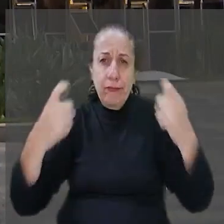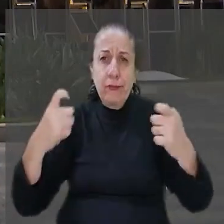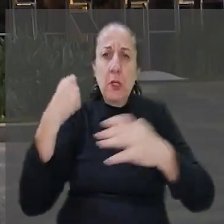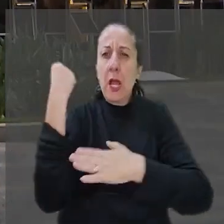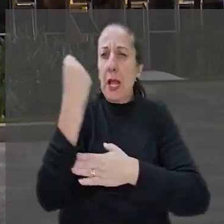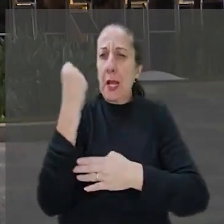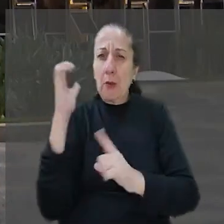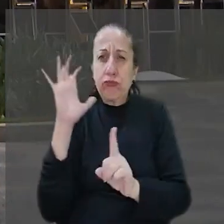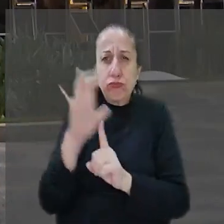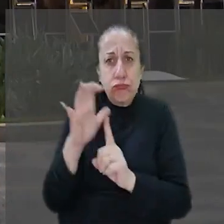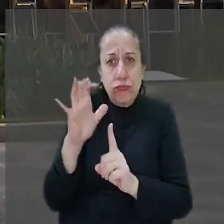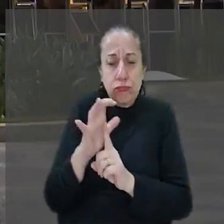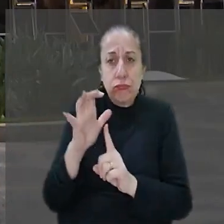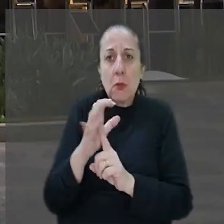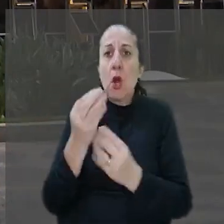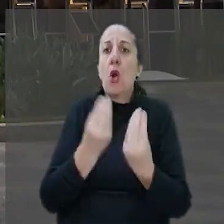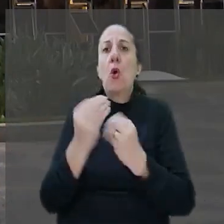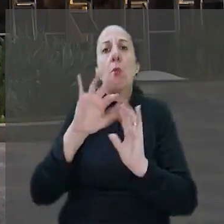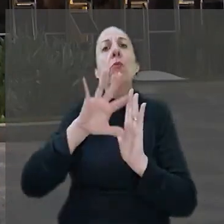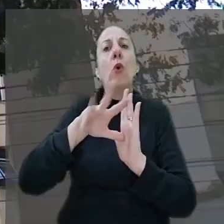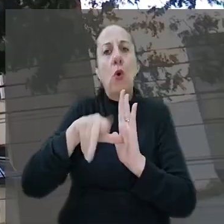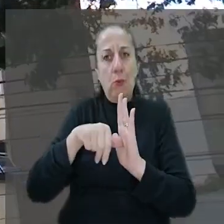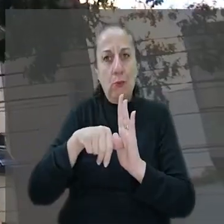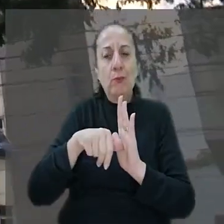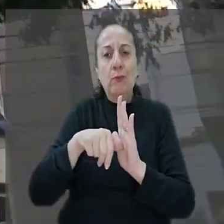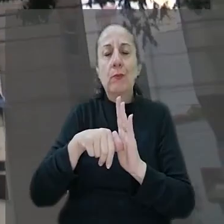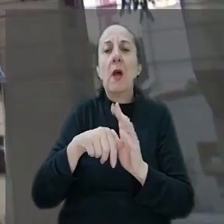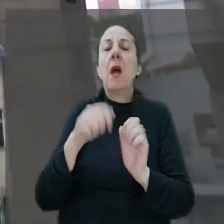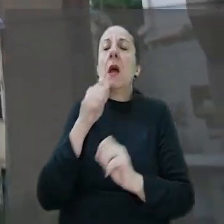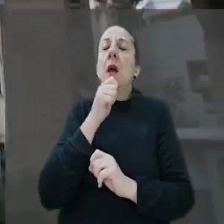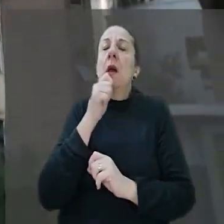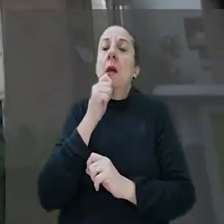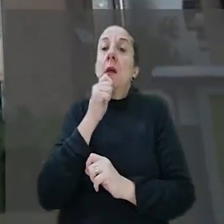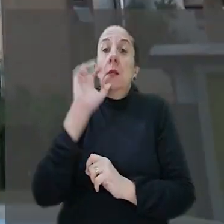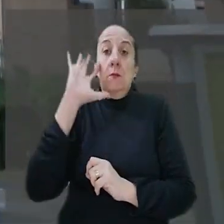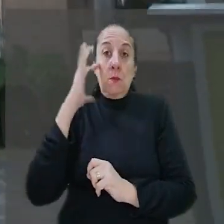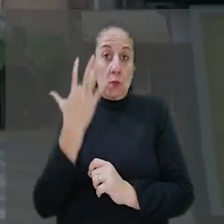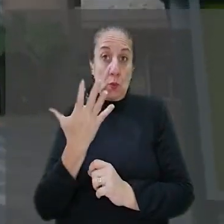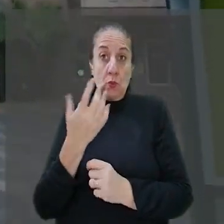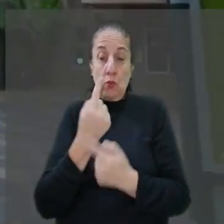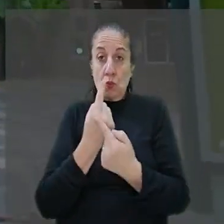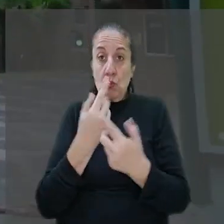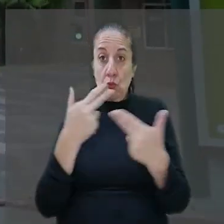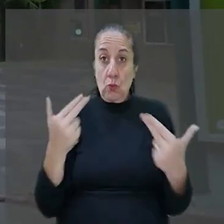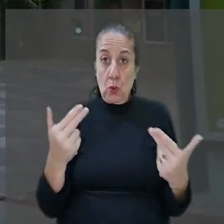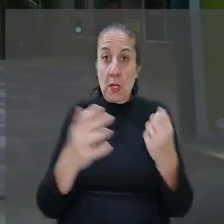ameaça, como é o caso do roubo. Ainda segundo a decisão, o fato de a segurança pública ser